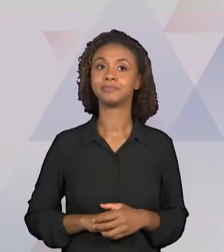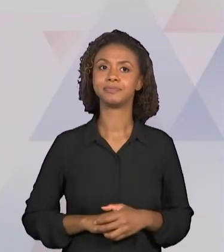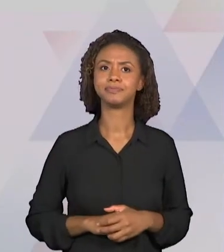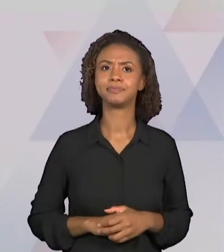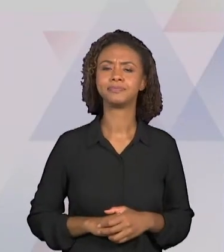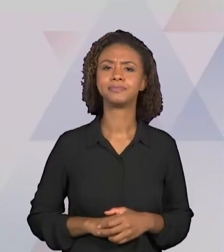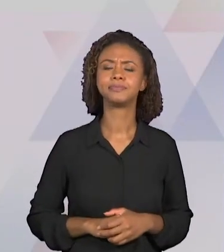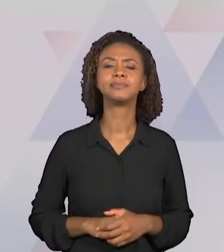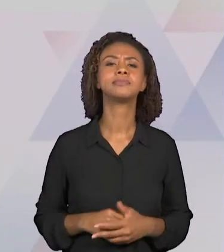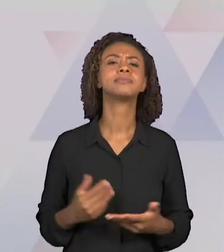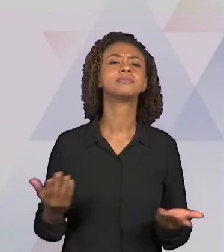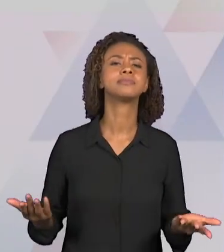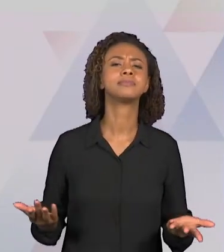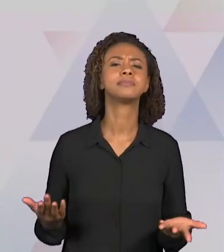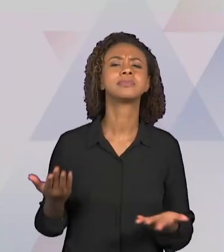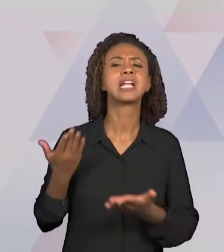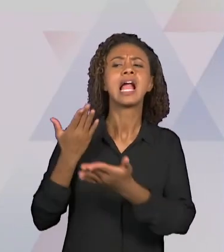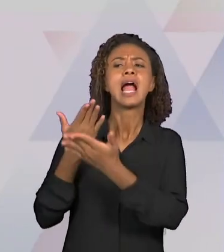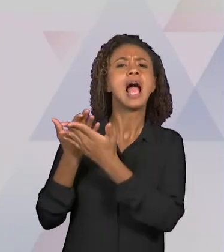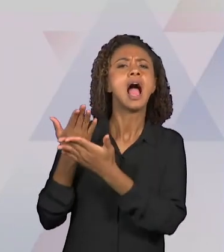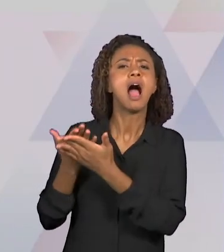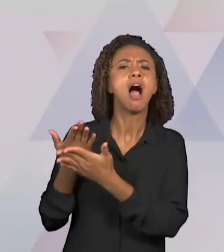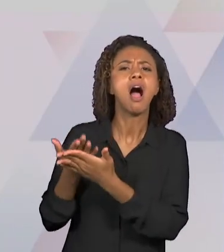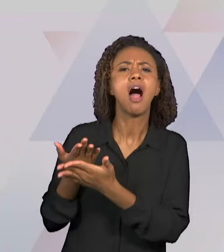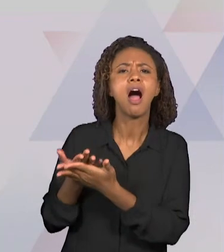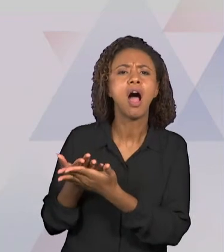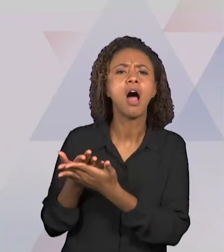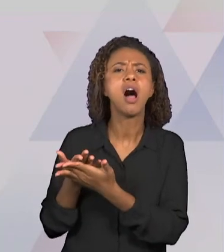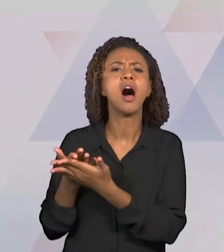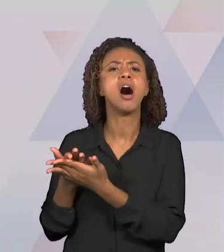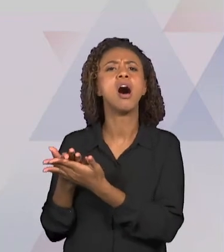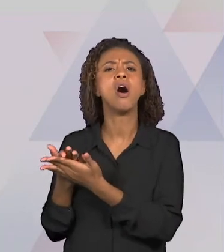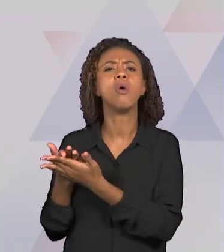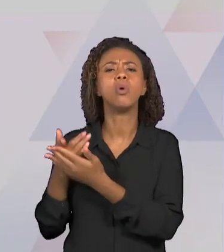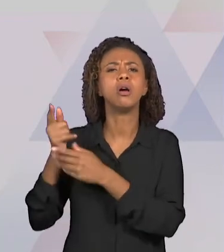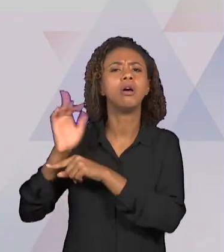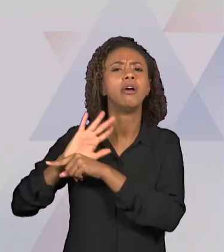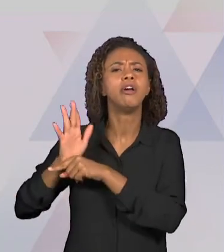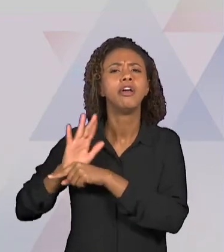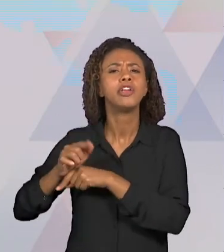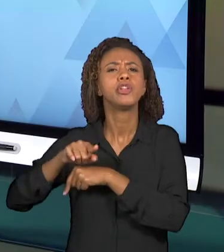PODERÁ SER ORGANIZADA. ENTÃO QUAL É A ABORDAGEM A